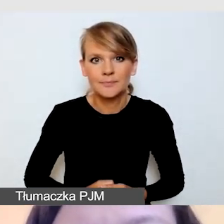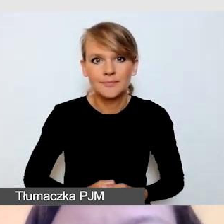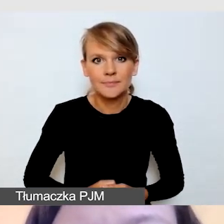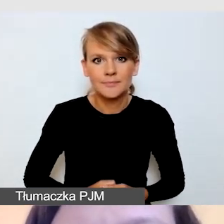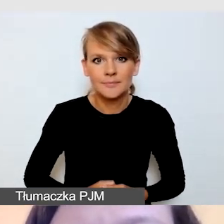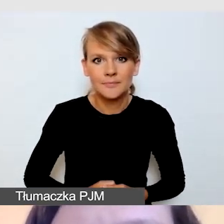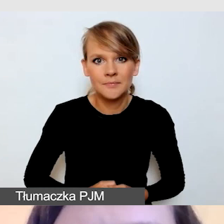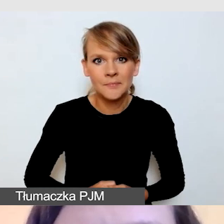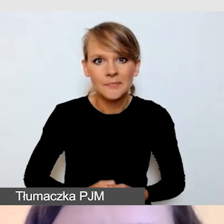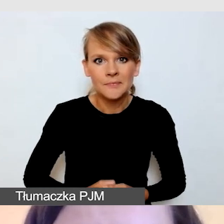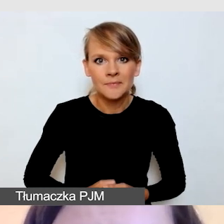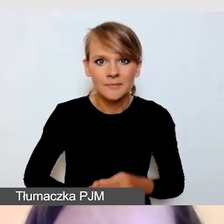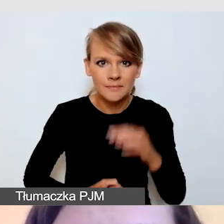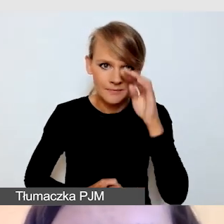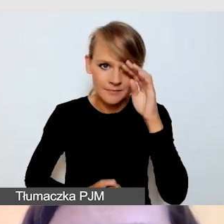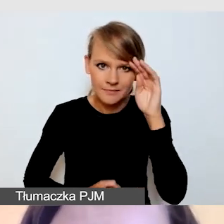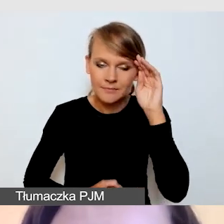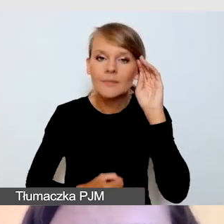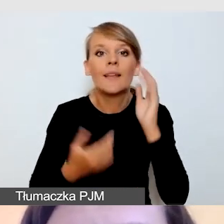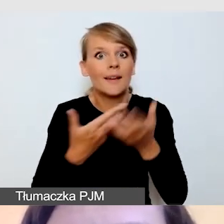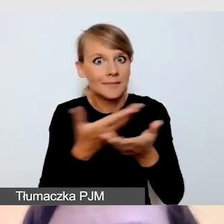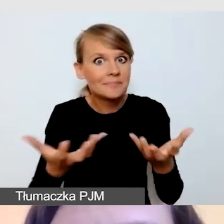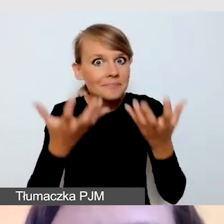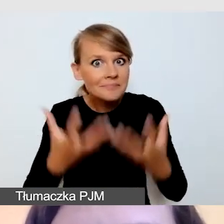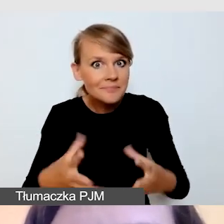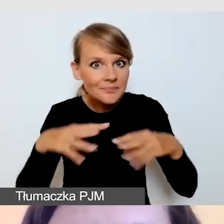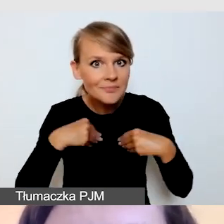Aby otrzymać listy kontrolne warto napisać na adres